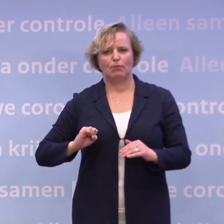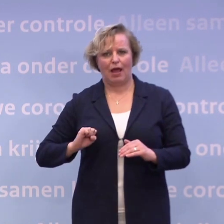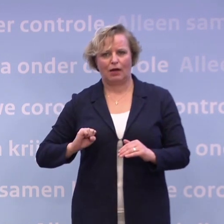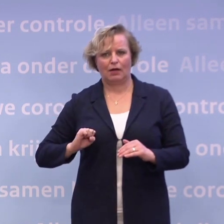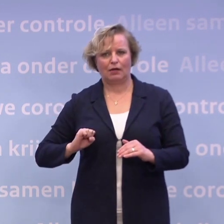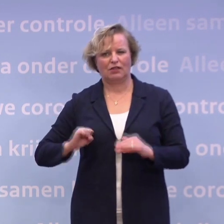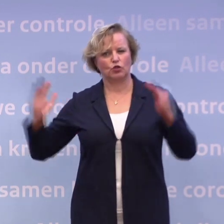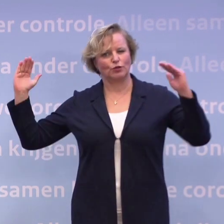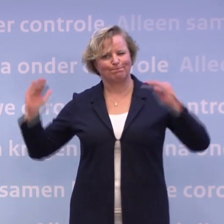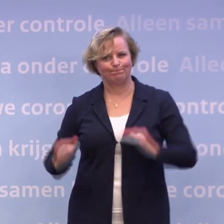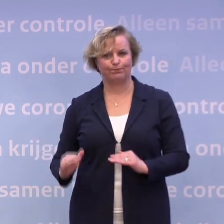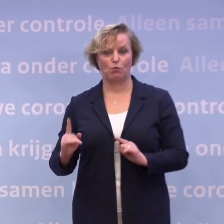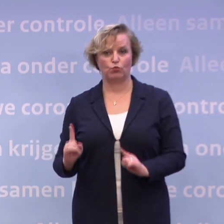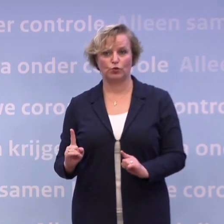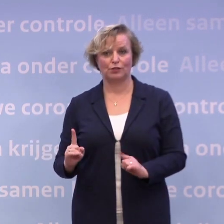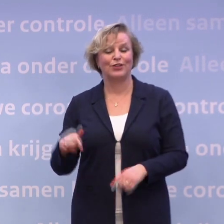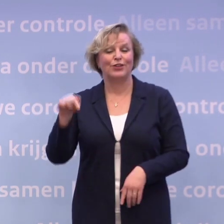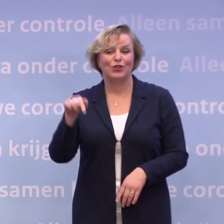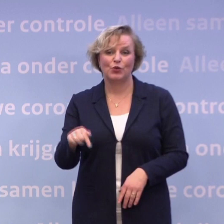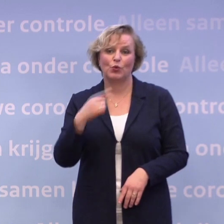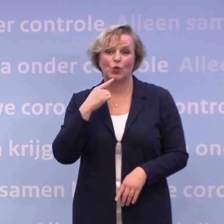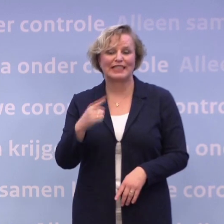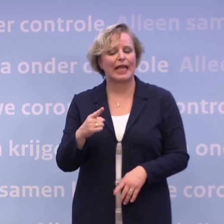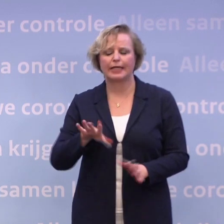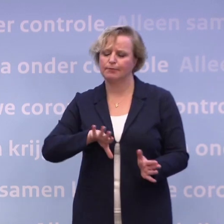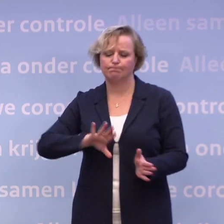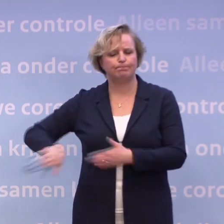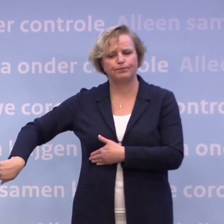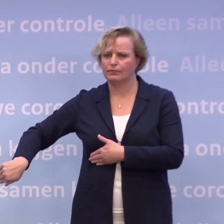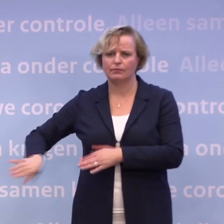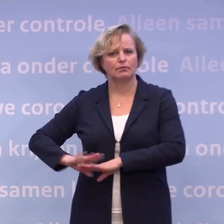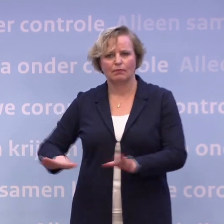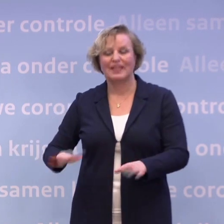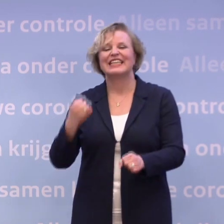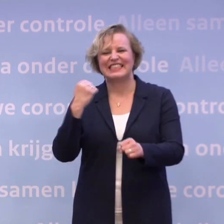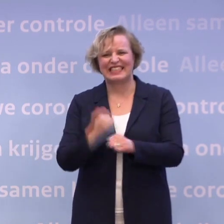En daarvan hebben we nu gezegd: Dat laten we los, we knippen dat door. We gaan sowieso die proeven doen.